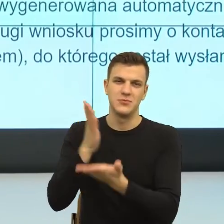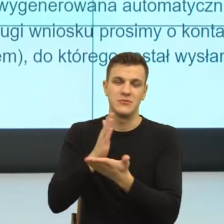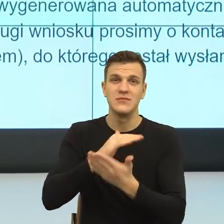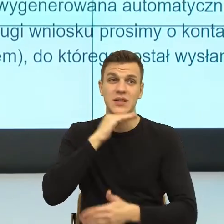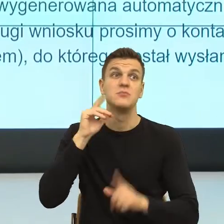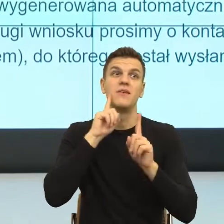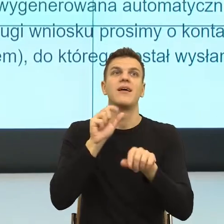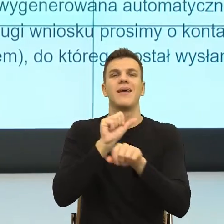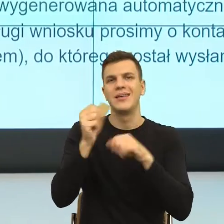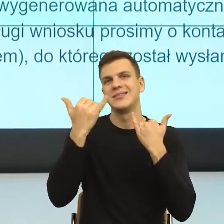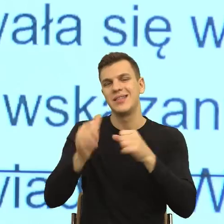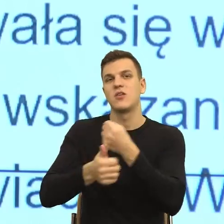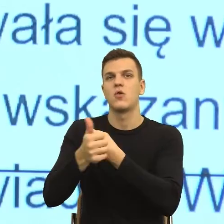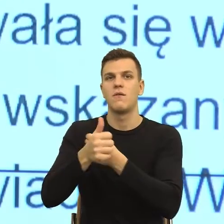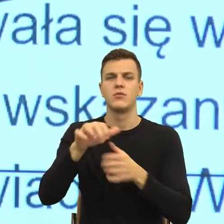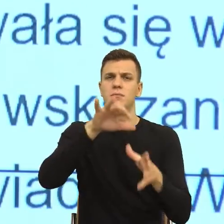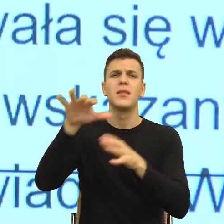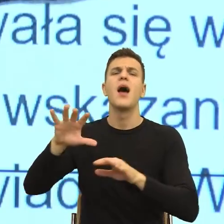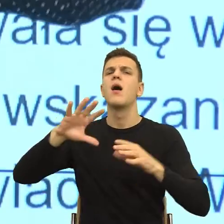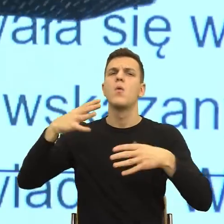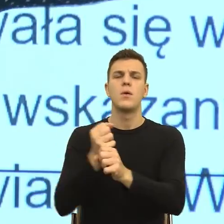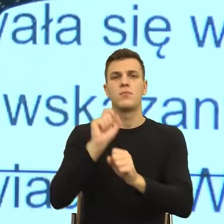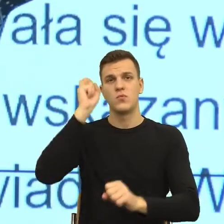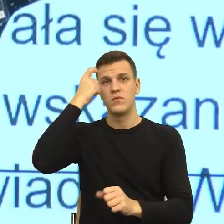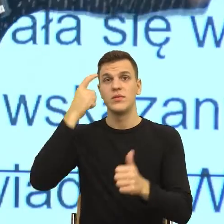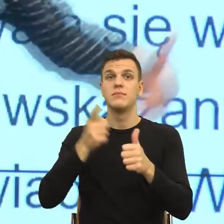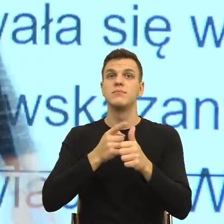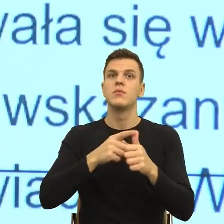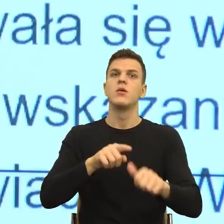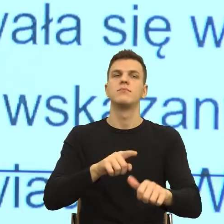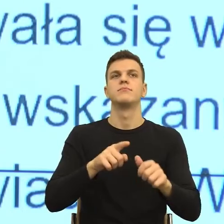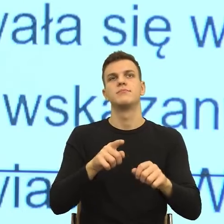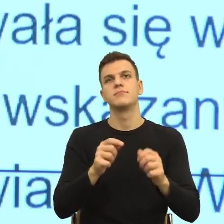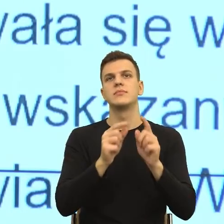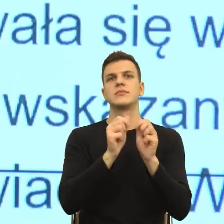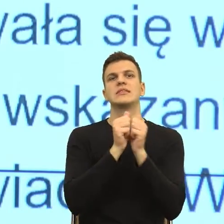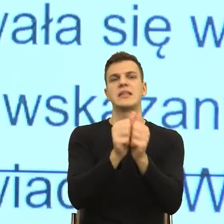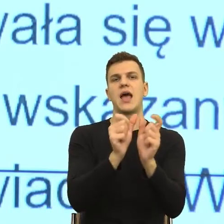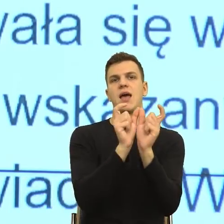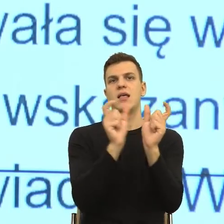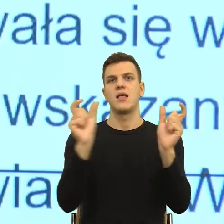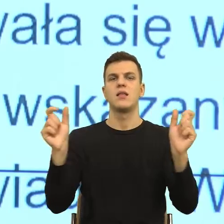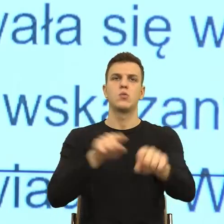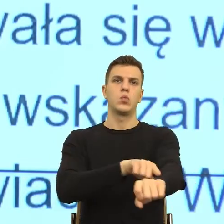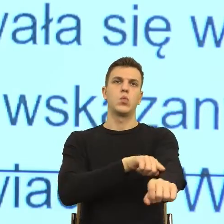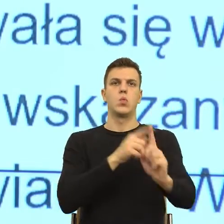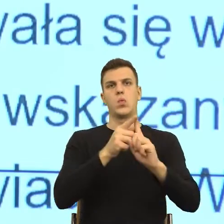to jest długość wypowiedzi, która odzwierciedla nasz dystans względem naszych odbiorców, to jest nieosobowość,